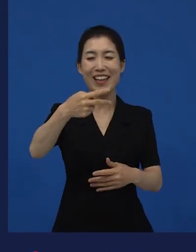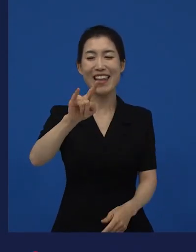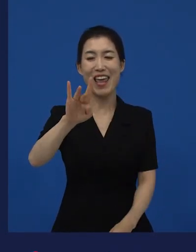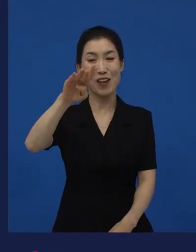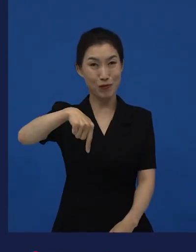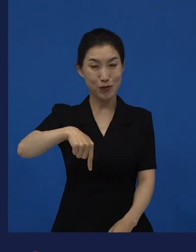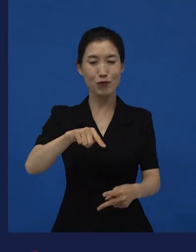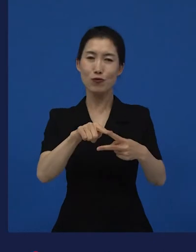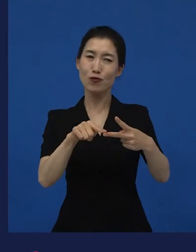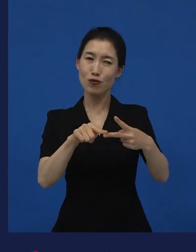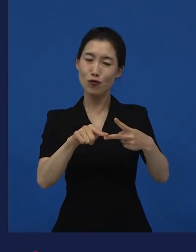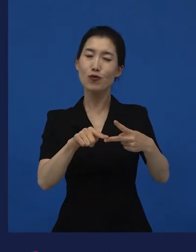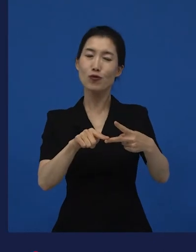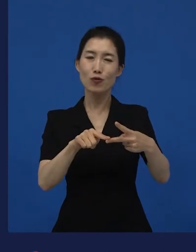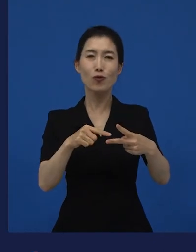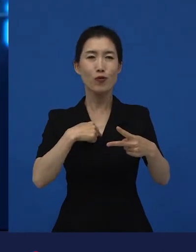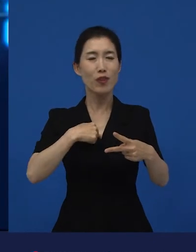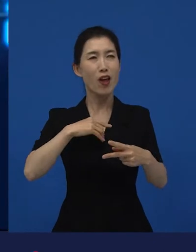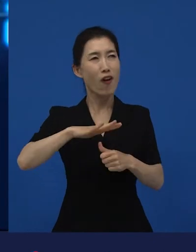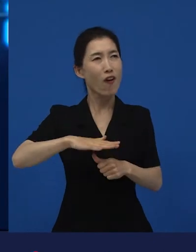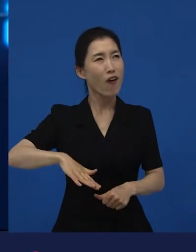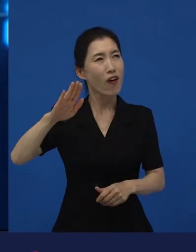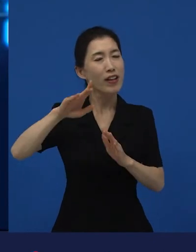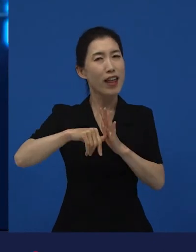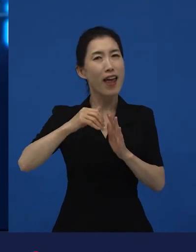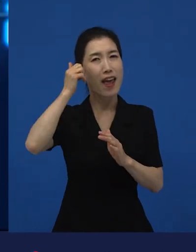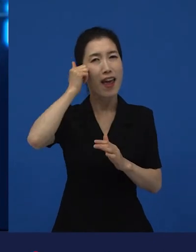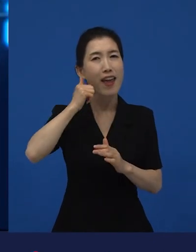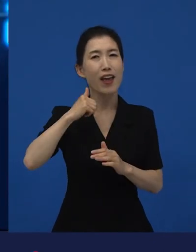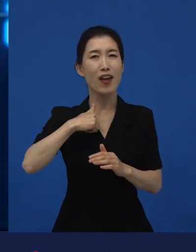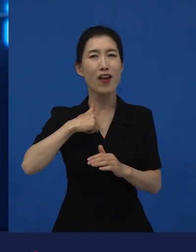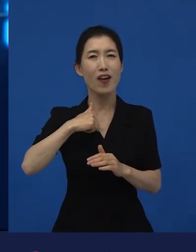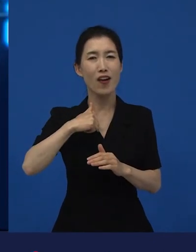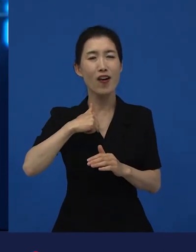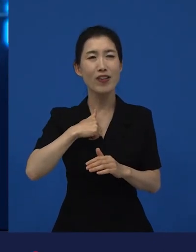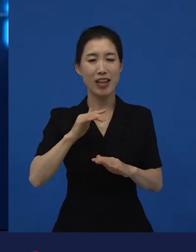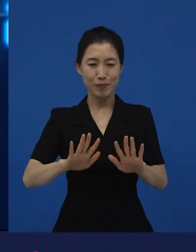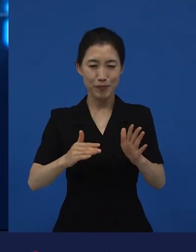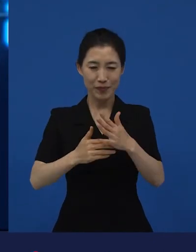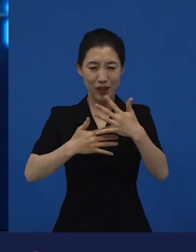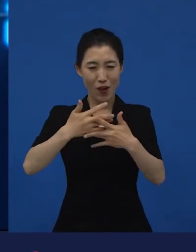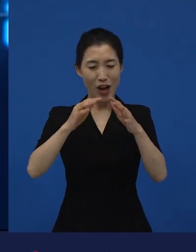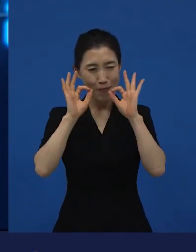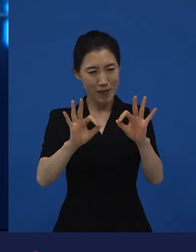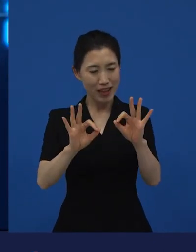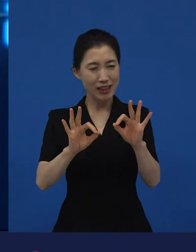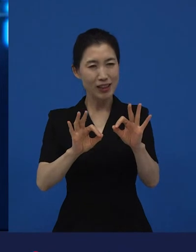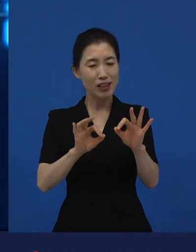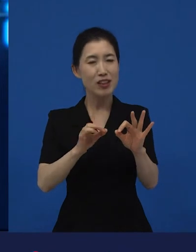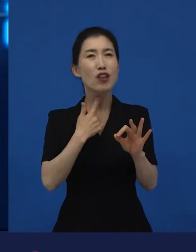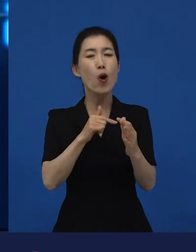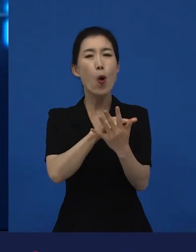이런 영화들이 저도 역시, 저에게 중요한 어떤